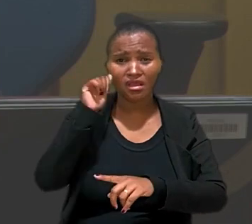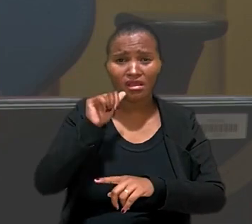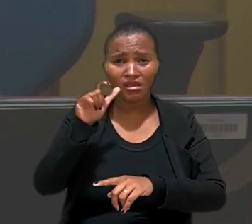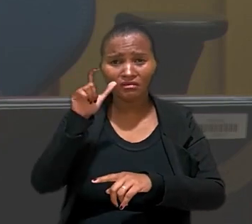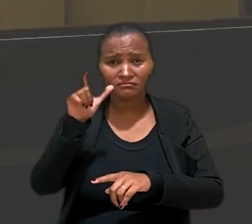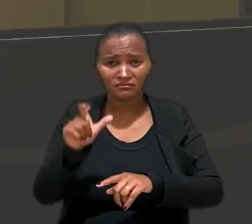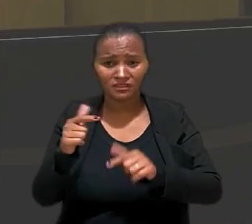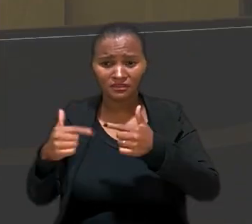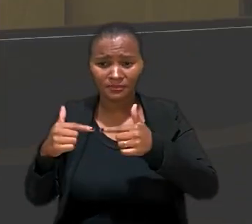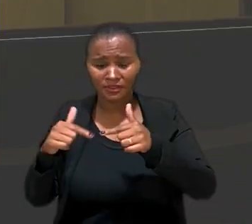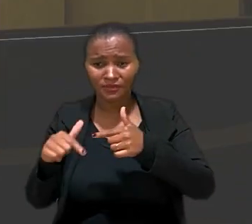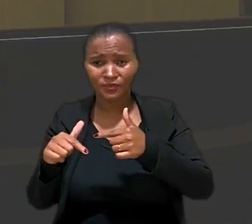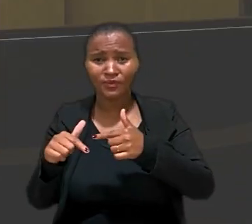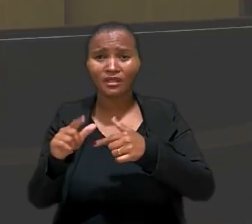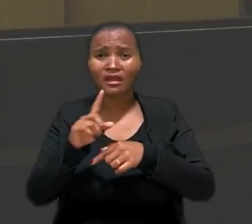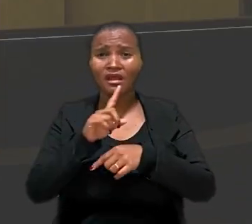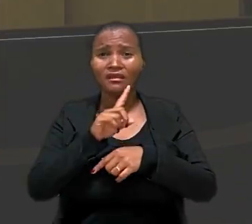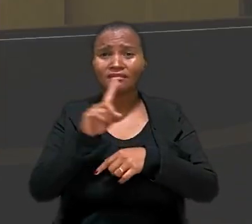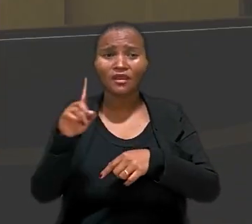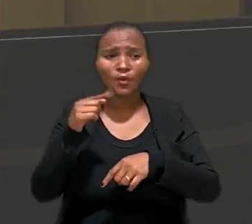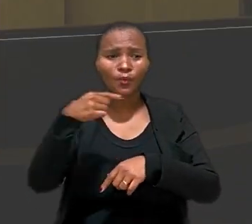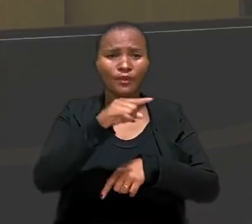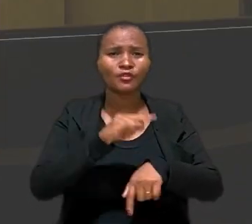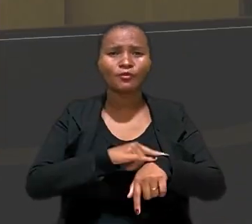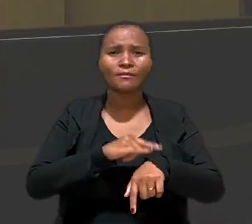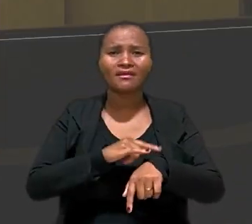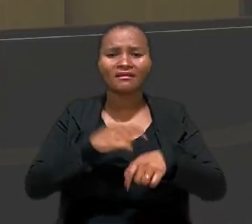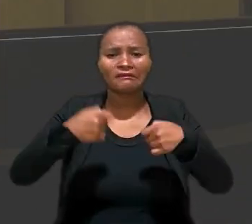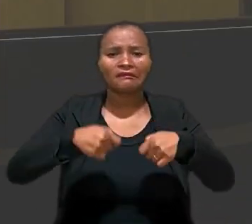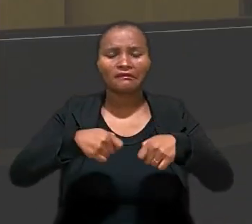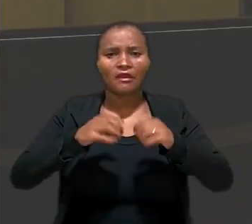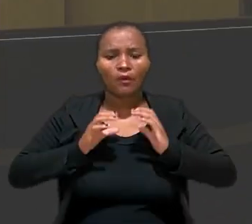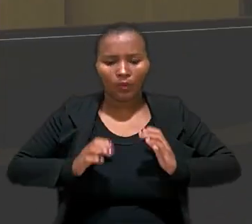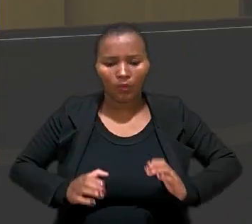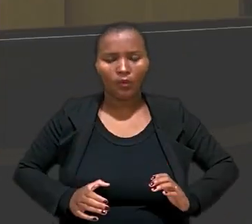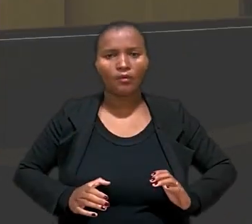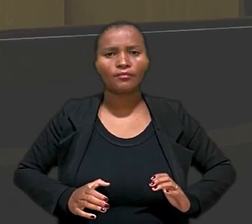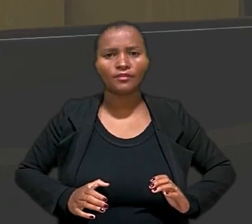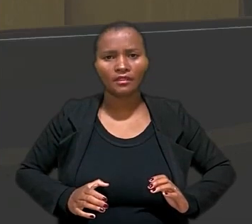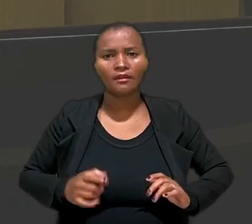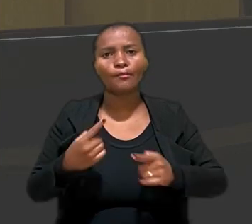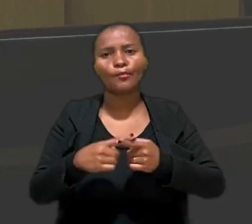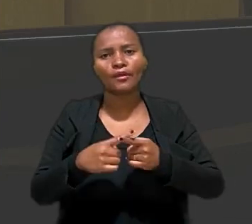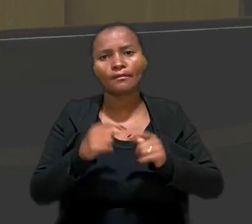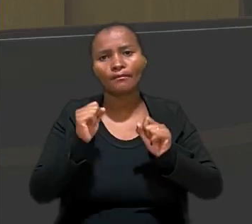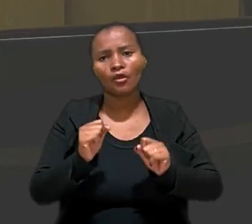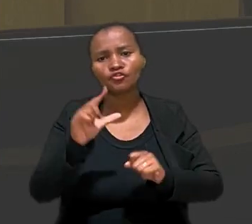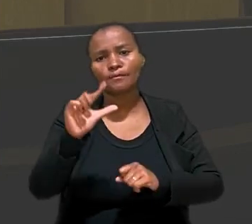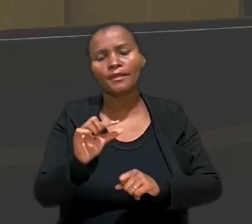negligenciar as necessidades fisiológicas sob pena de ver reduzida a própria remuneração.